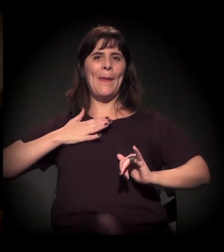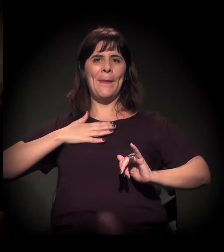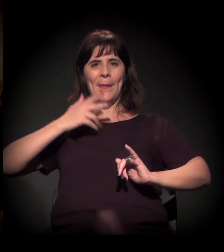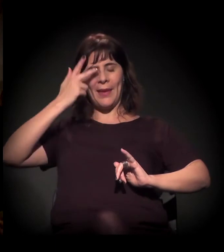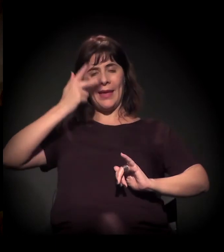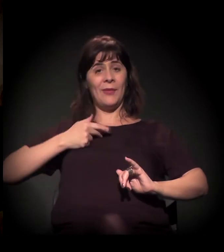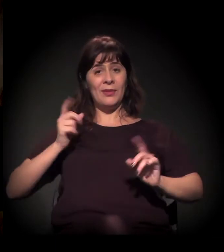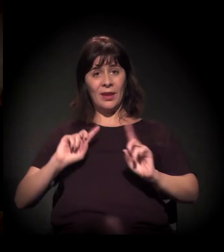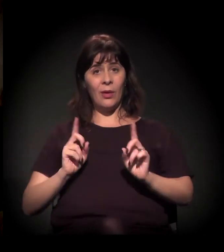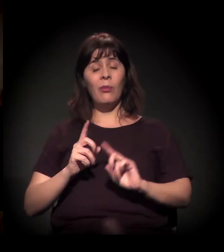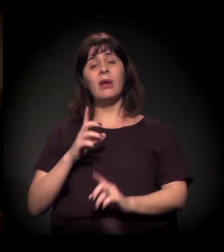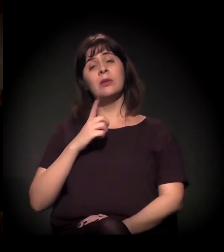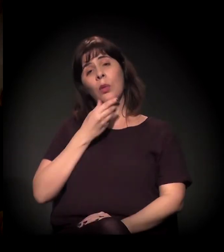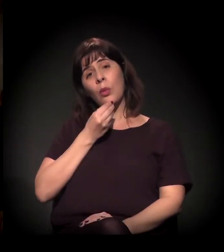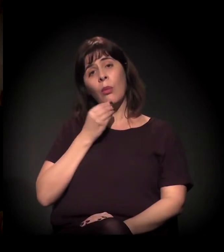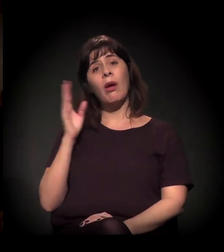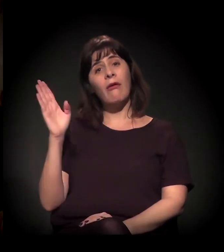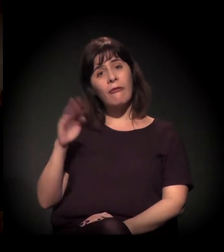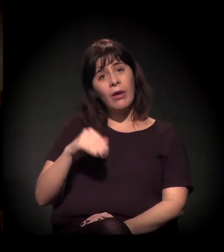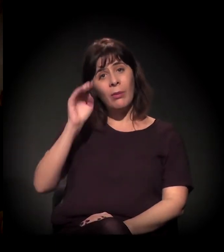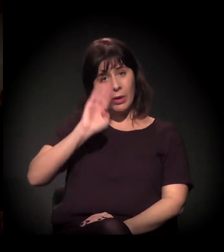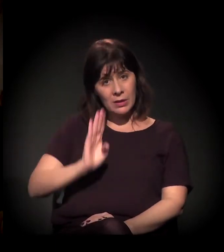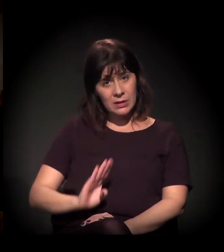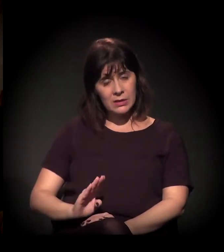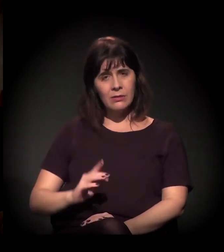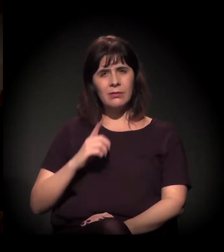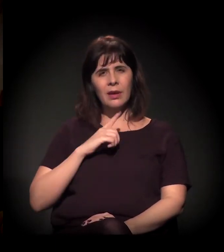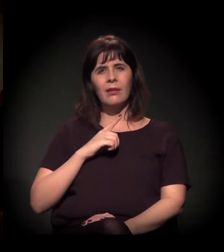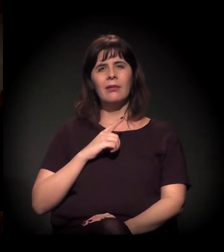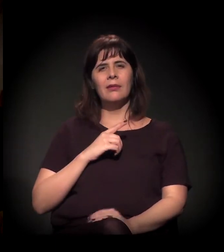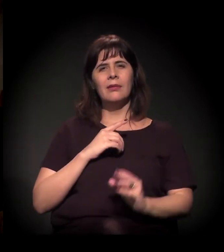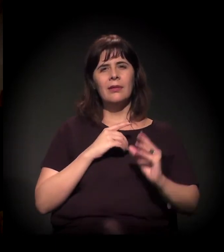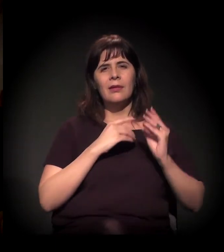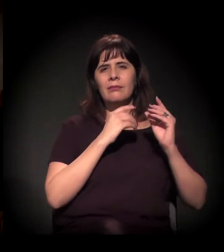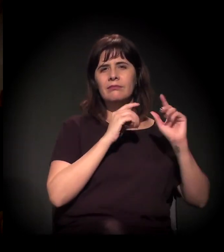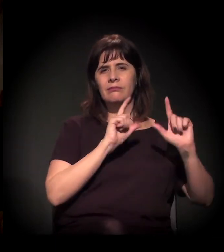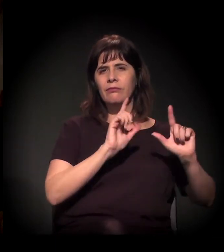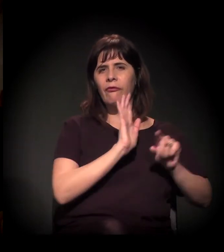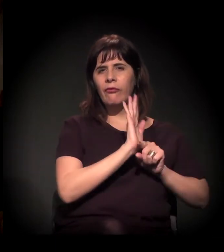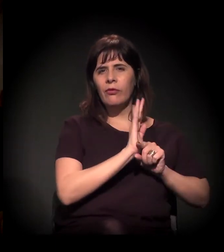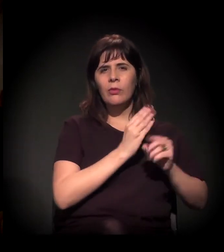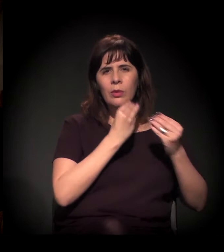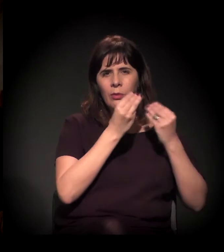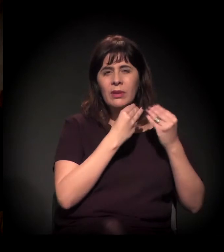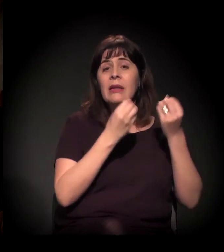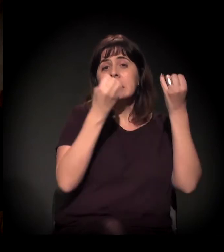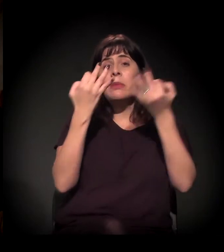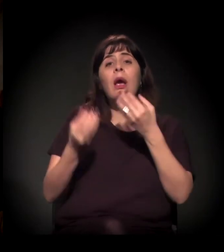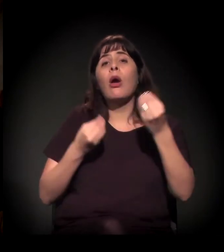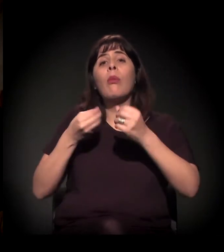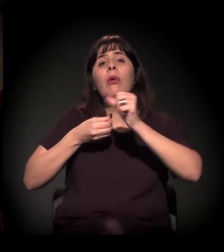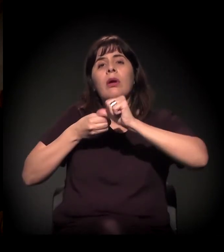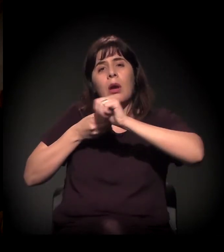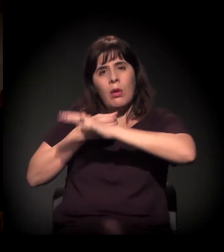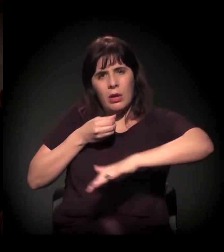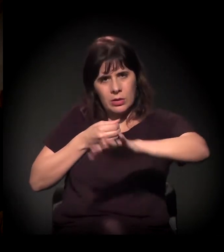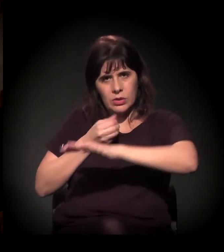a gente fez uma reportagem com ele −, só um trecho curto, de um minidoc que a gente fez em que ele fala sobre a Cracolândia.